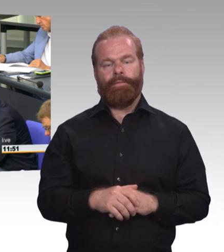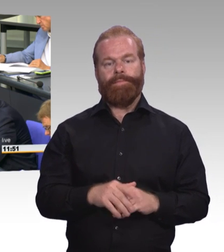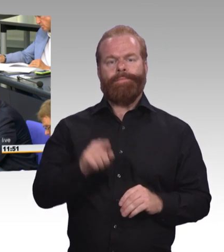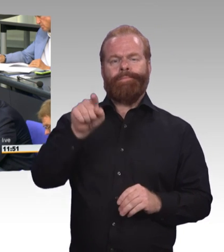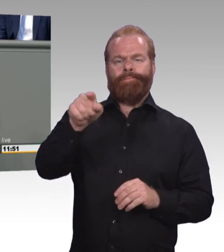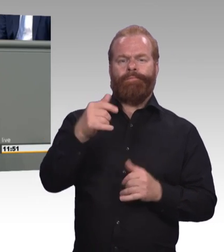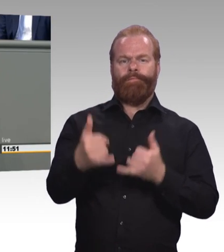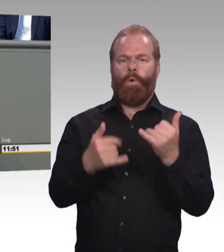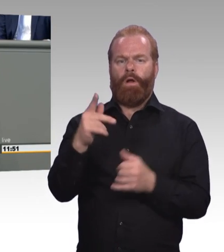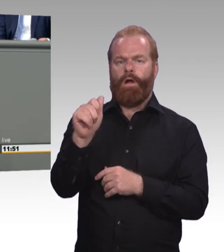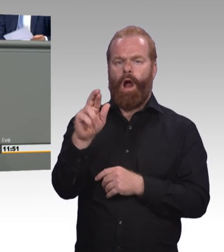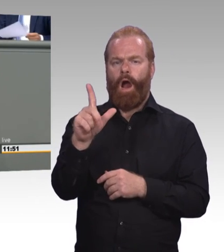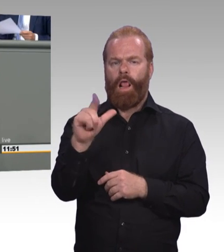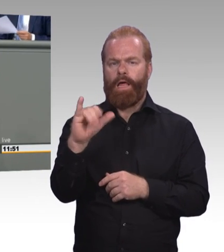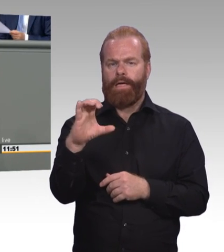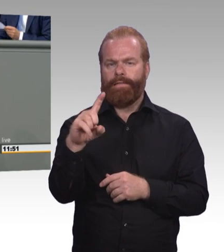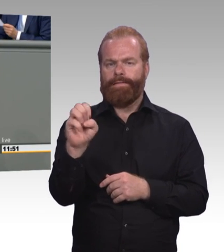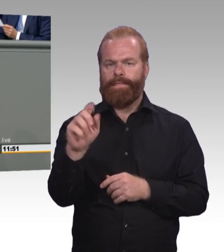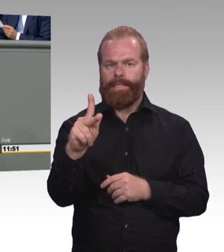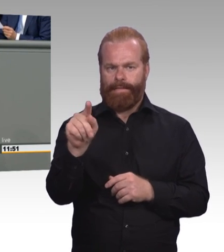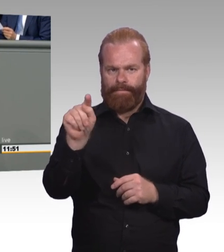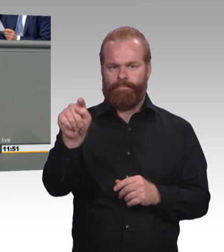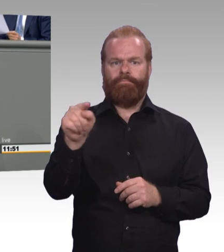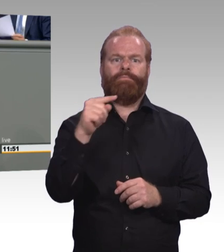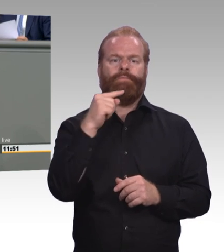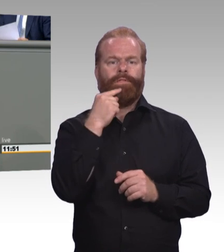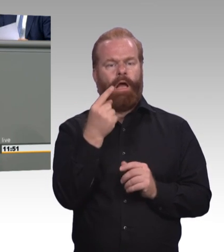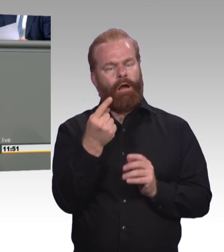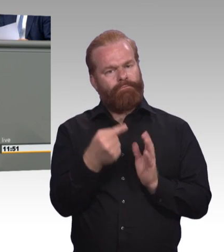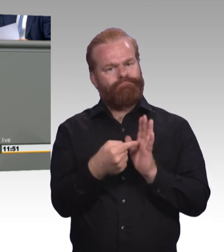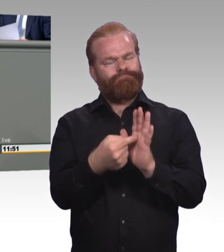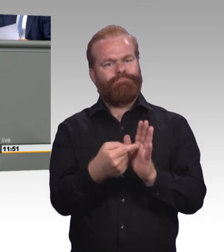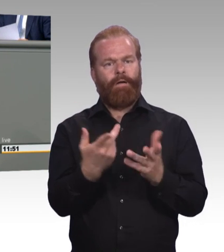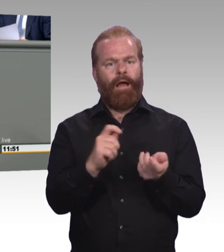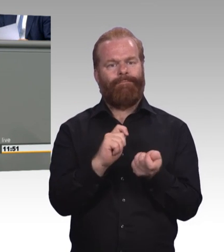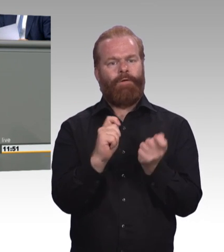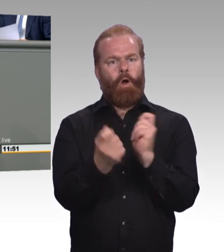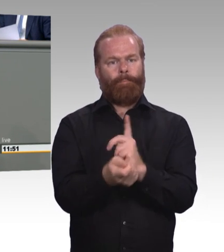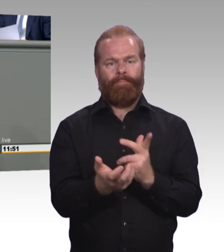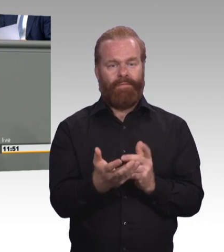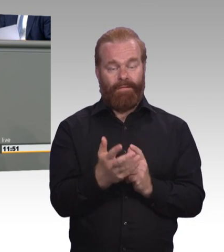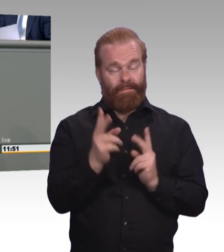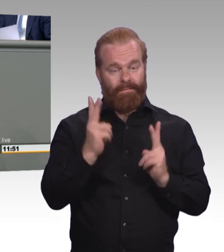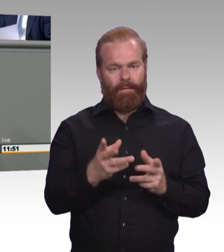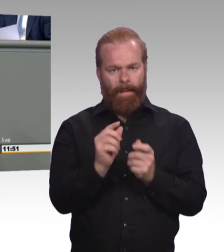Neu ist die gesetzliche Mindestausbildungsvergütung, die, wie Sie zu Recht sagen, die allermeisten Azubis gar nicht betrifft.